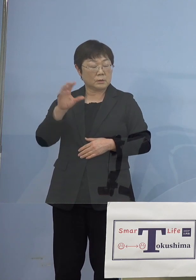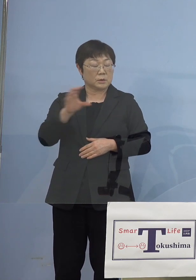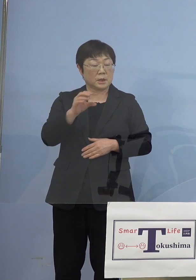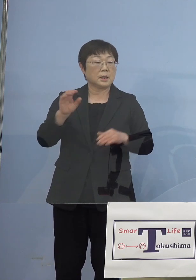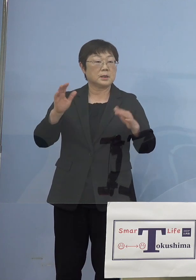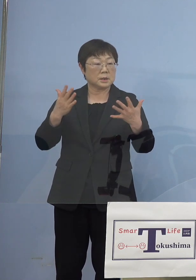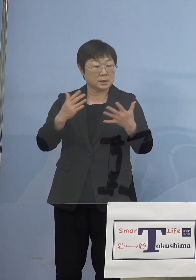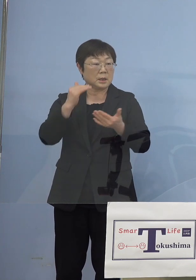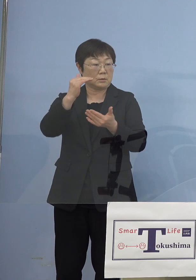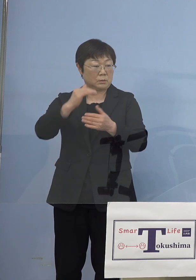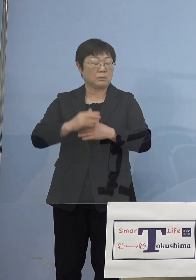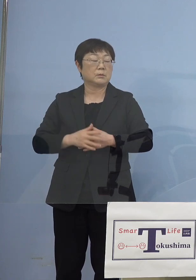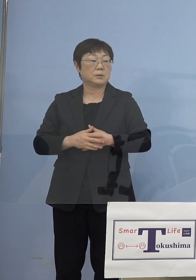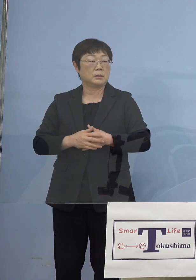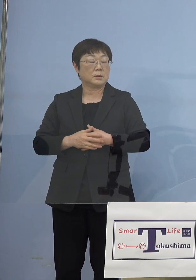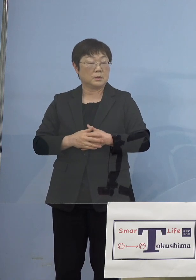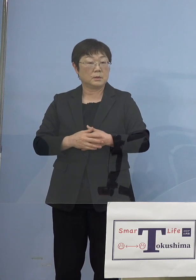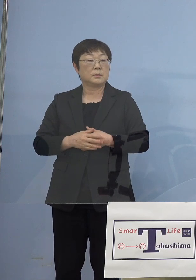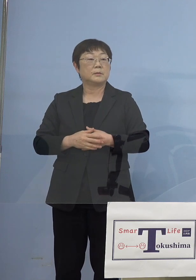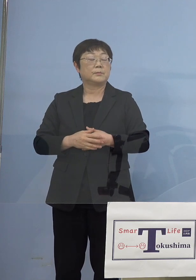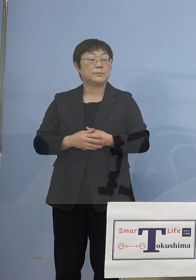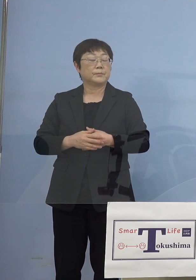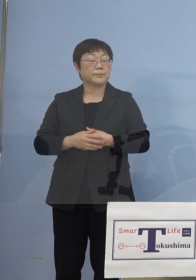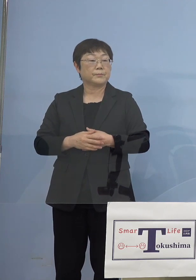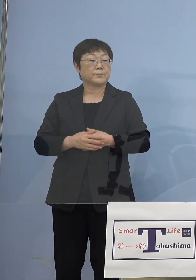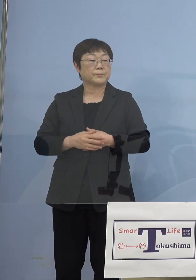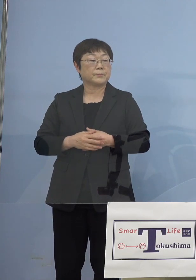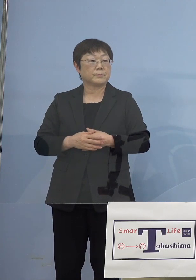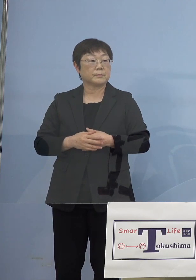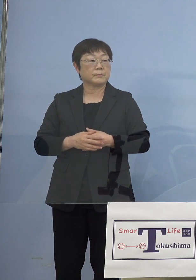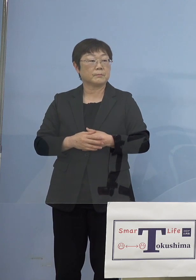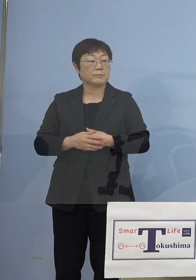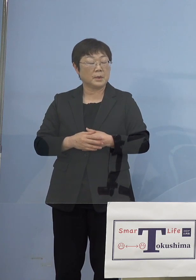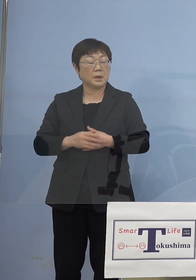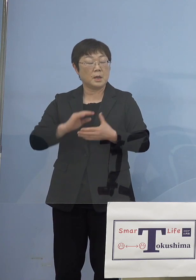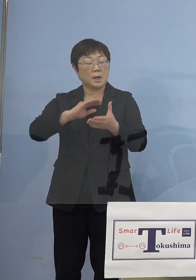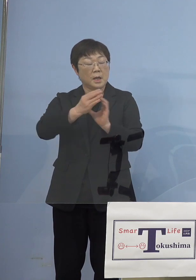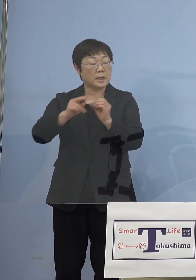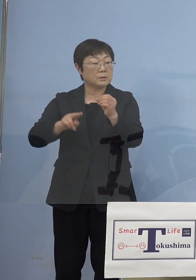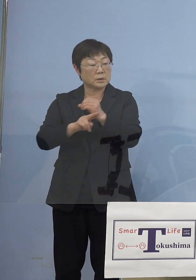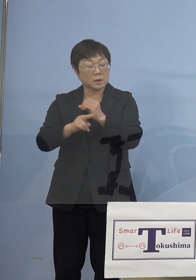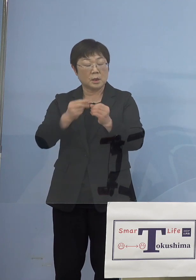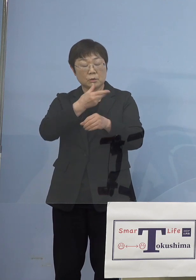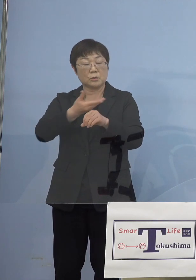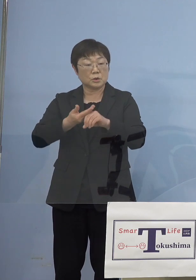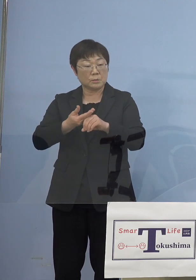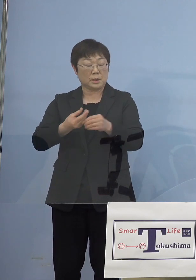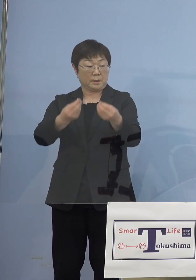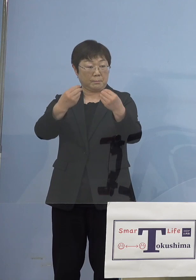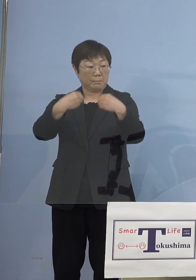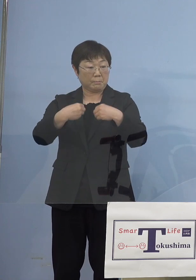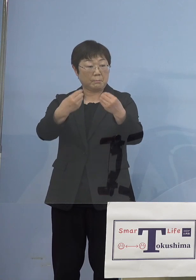前回これほどまでのまさか変異株が 徳島に入り込んでいるのかと